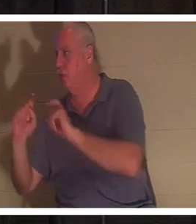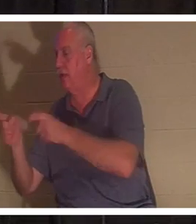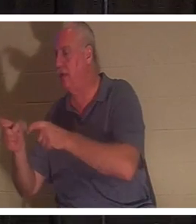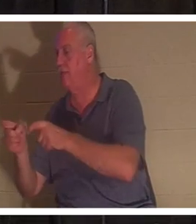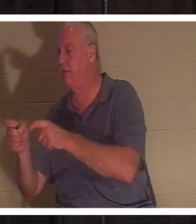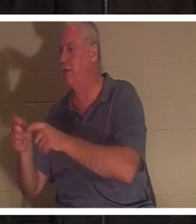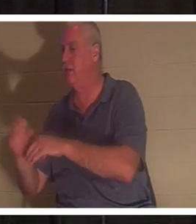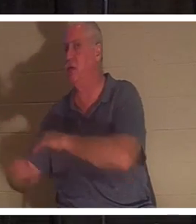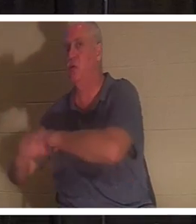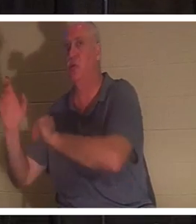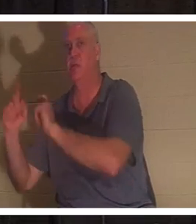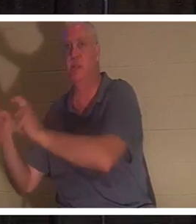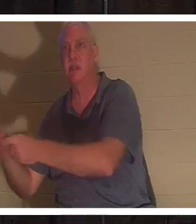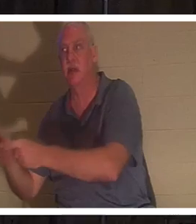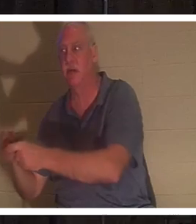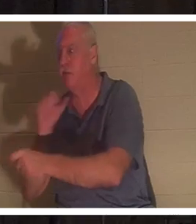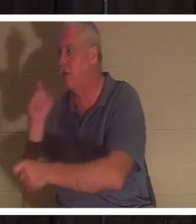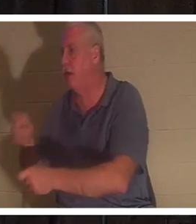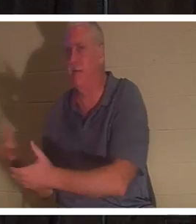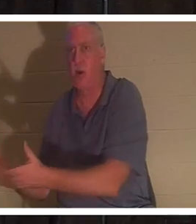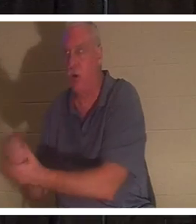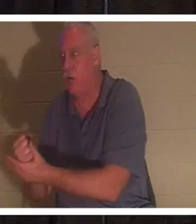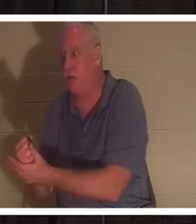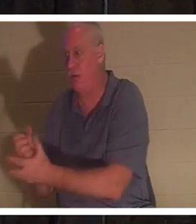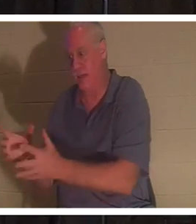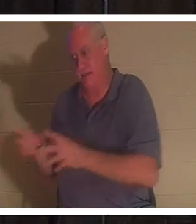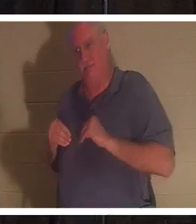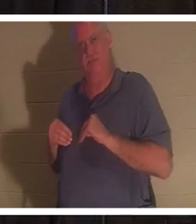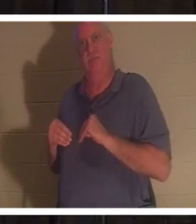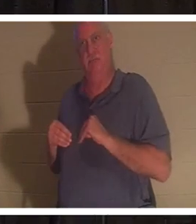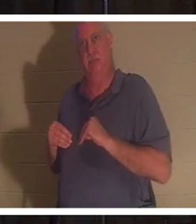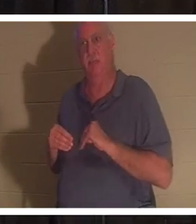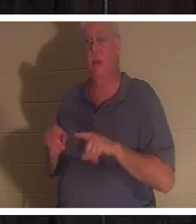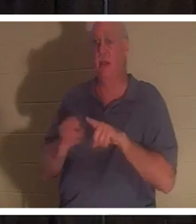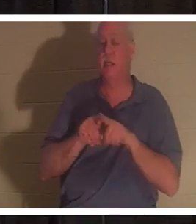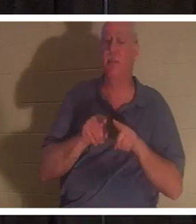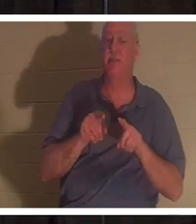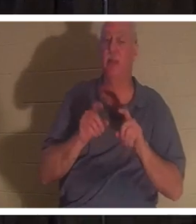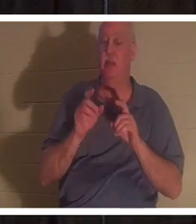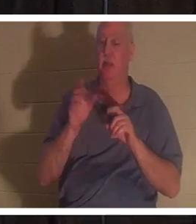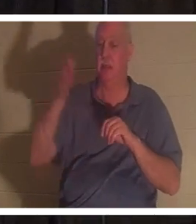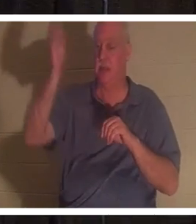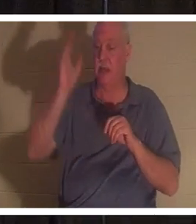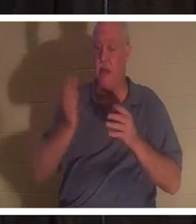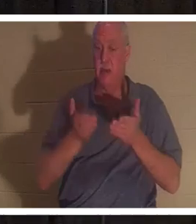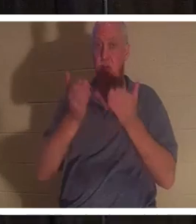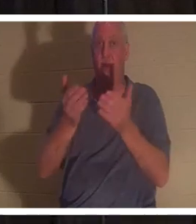없습니다 . 그들은 단지 그것을받습니다. 하나님께서는 우리 각자에게